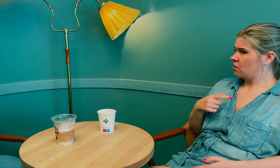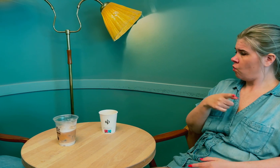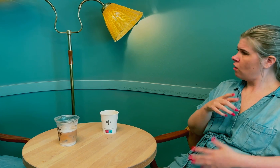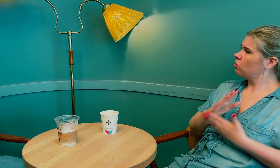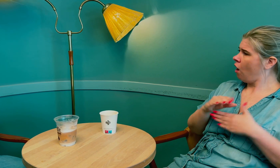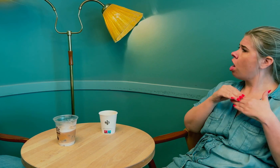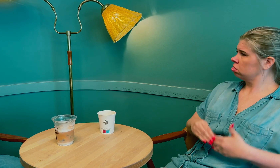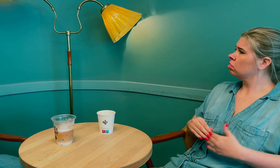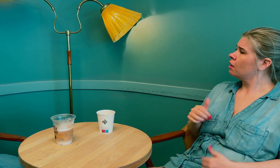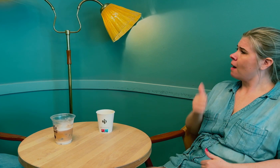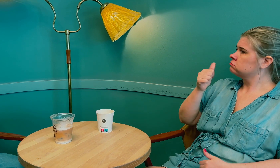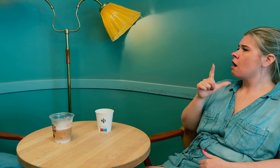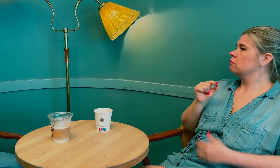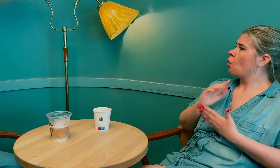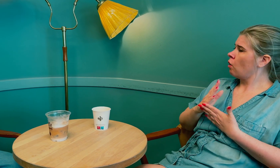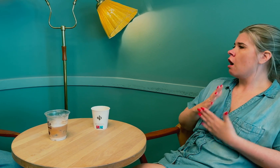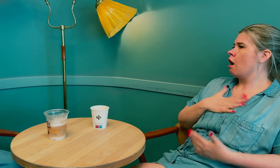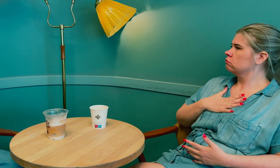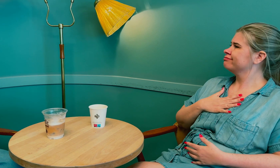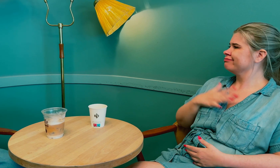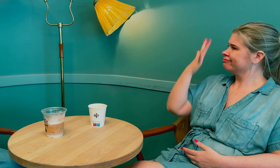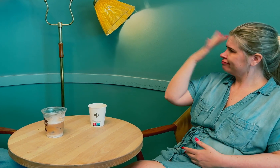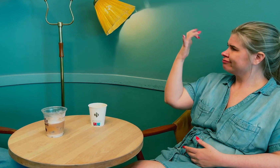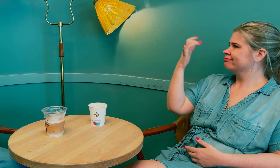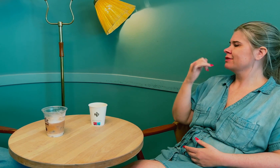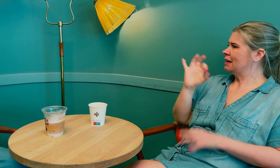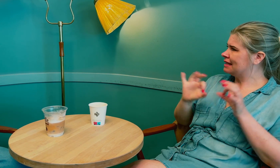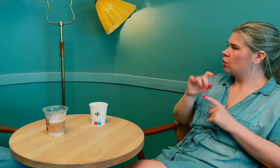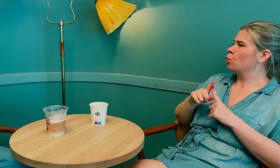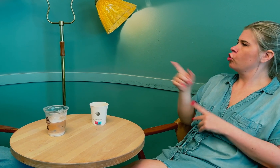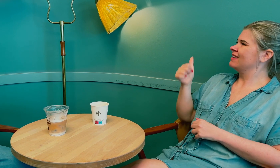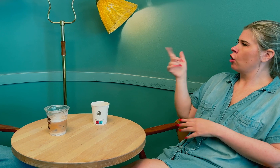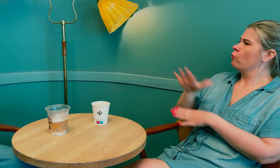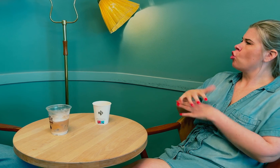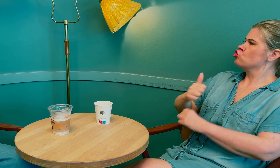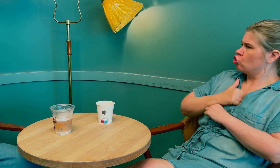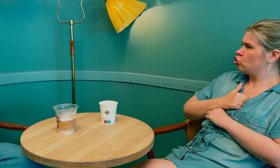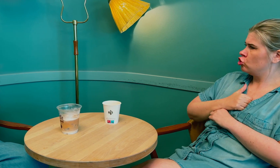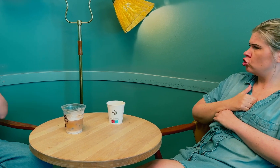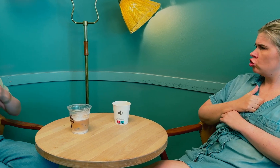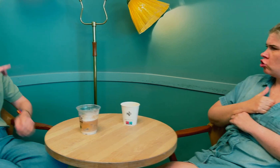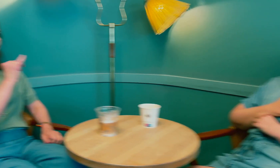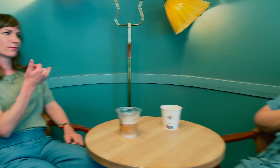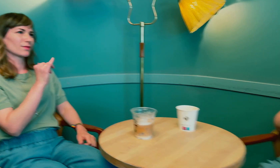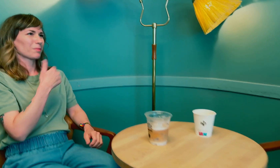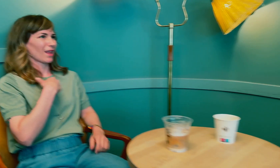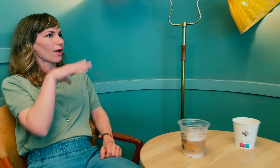Tolken var enig at det er best at tolkene har kompetanse innen medisin, – for det er viktig at de føler seg trygge.